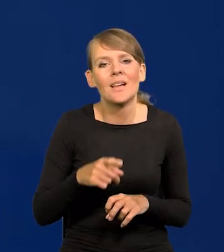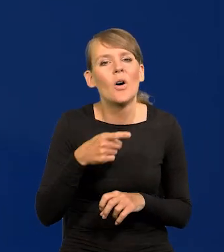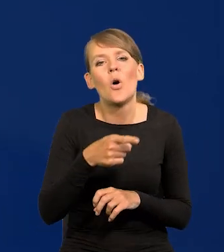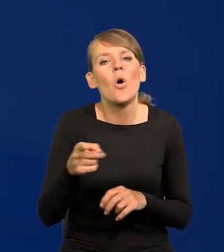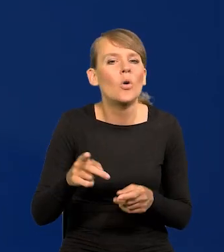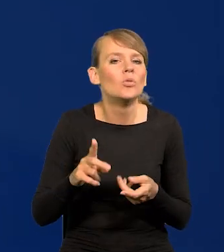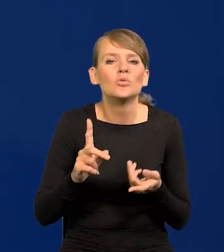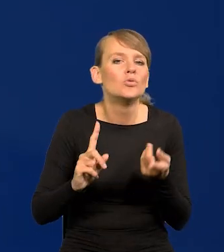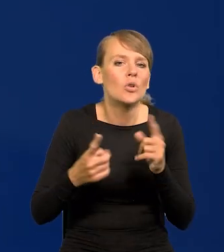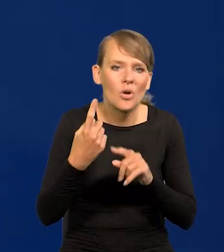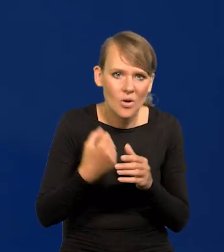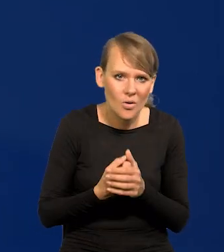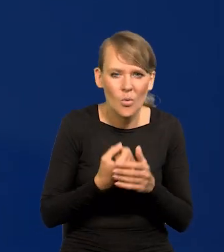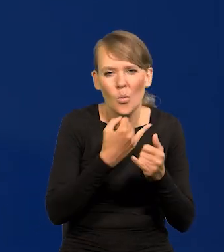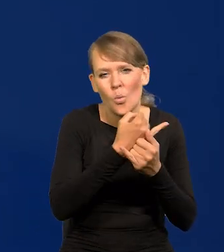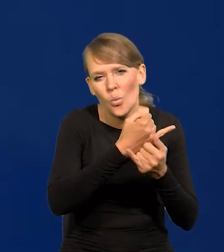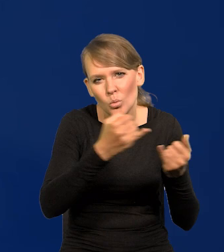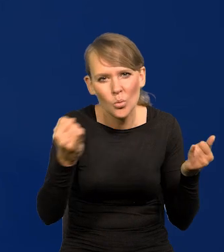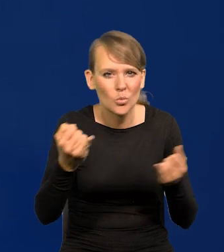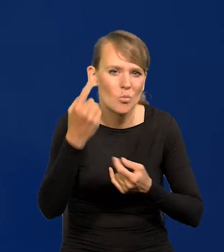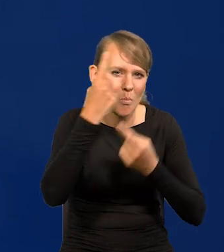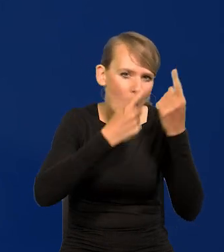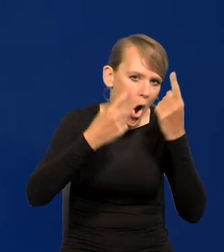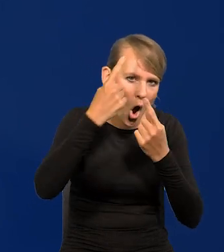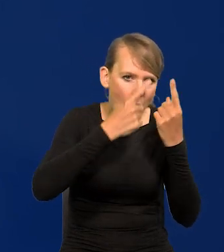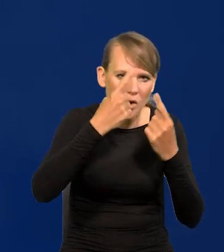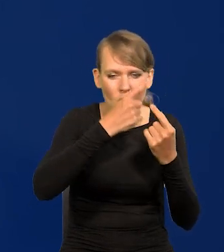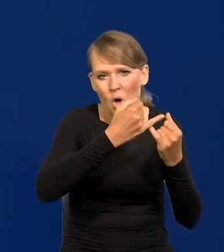pochodzą ze wszystkich możliwych parafii światopoglądowych.